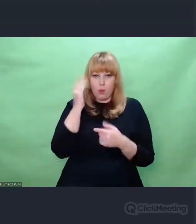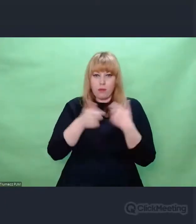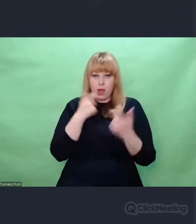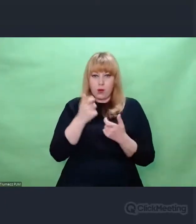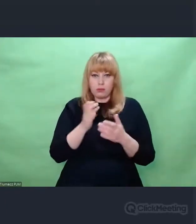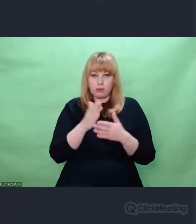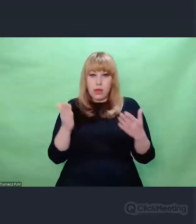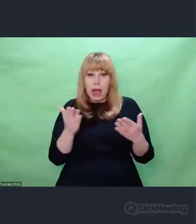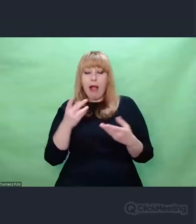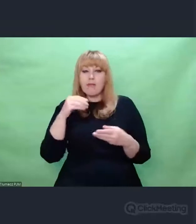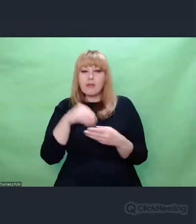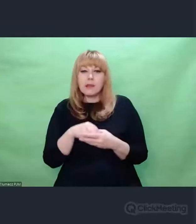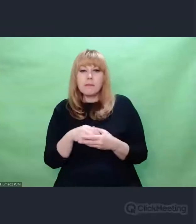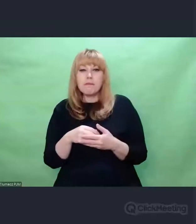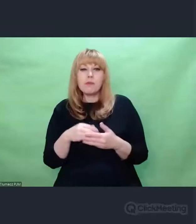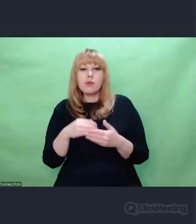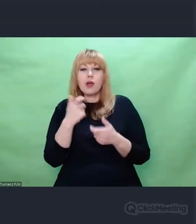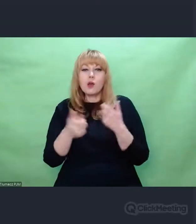czegoś dezorientującego.